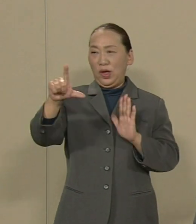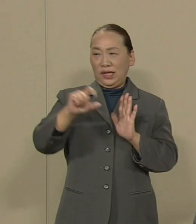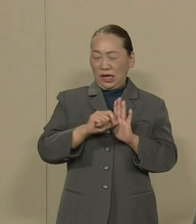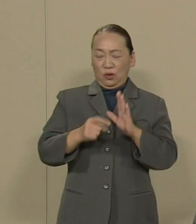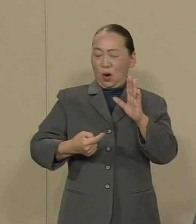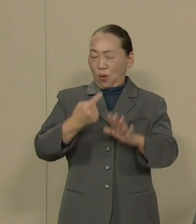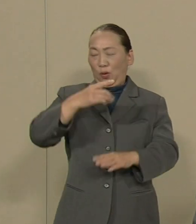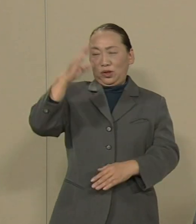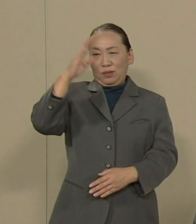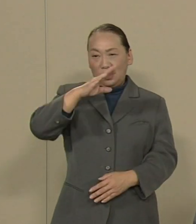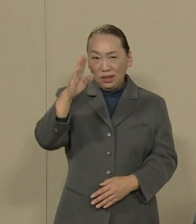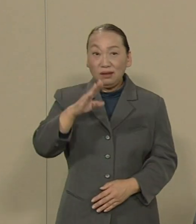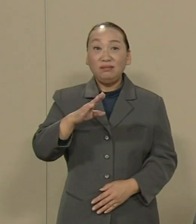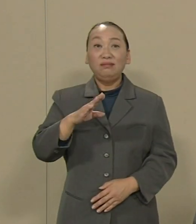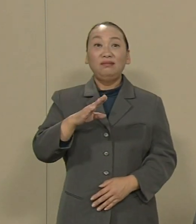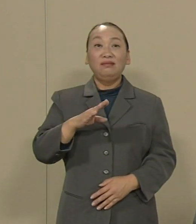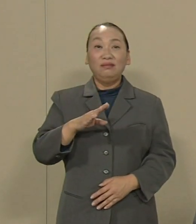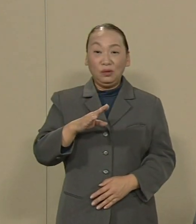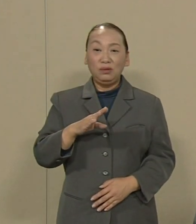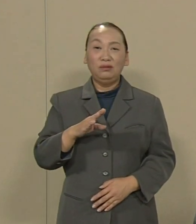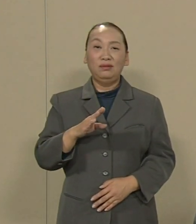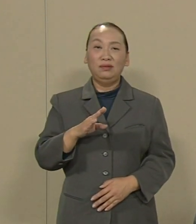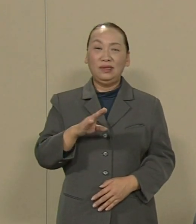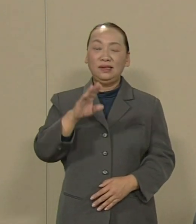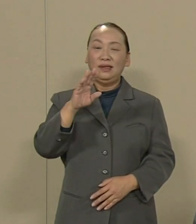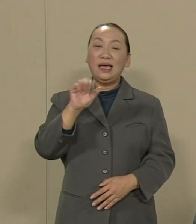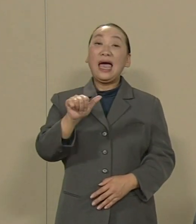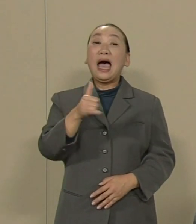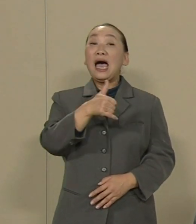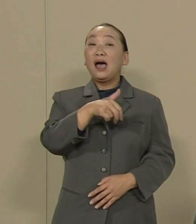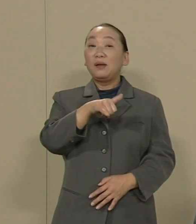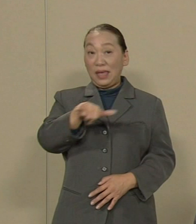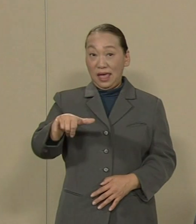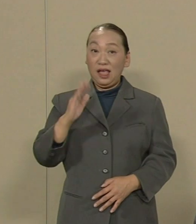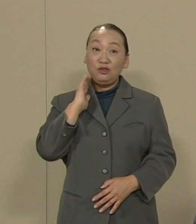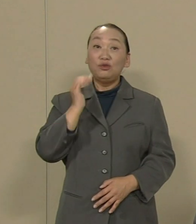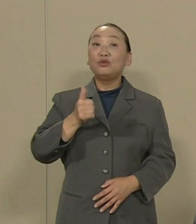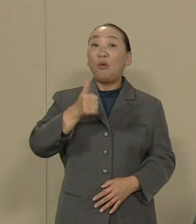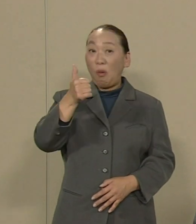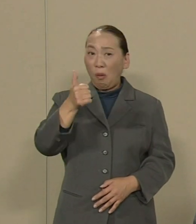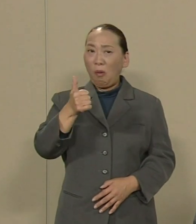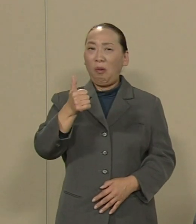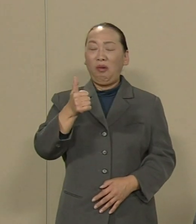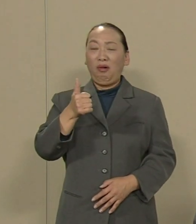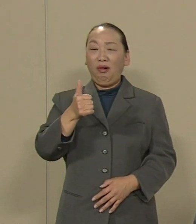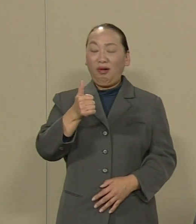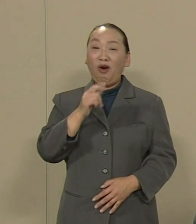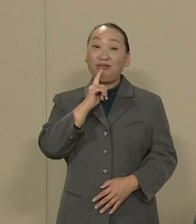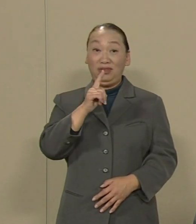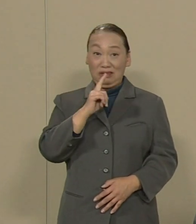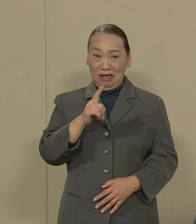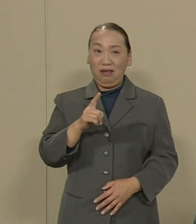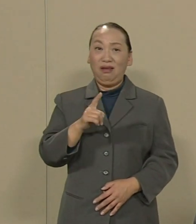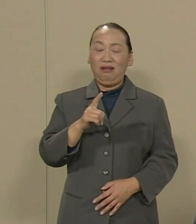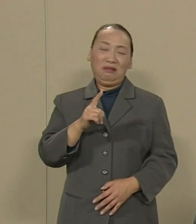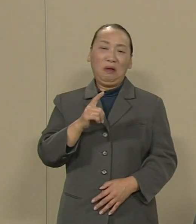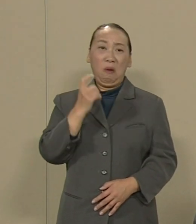という全く事実に反する 安倍首相の発言によって 呼び込まれたオリンピックです